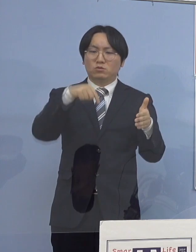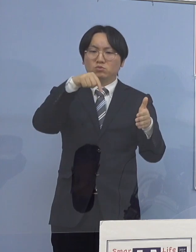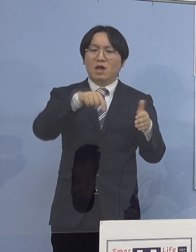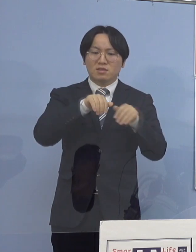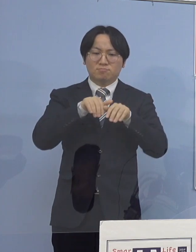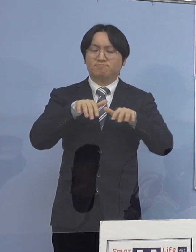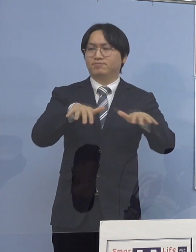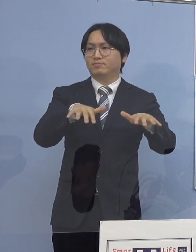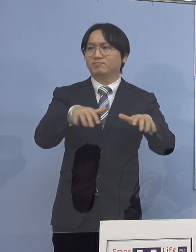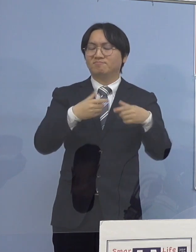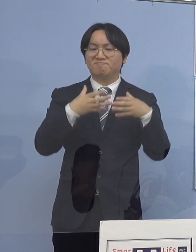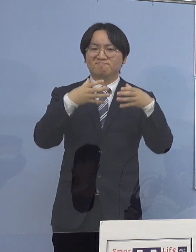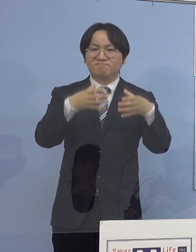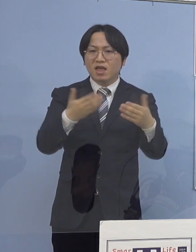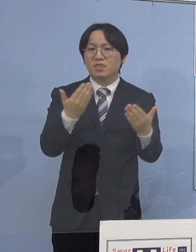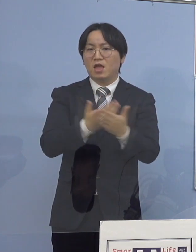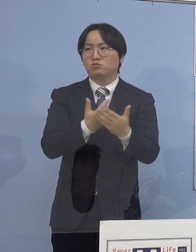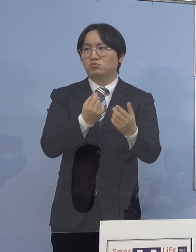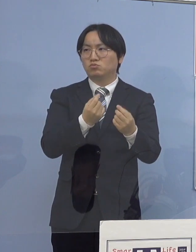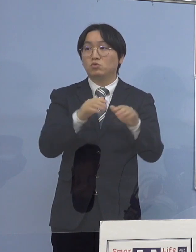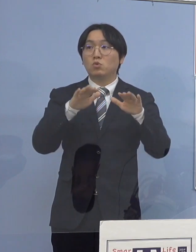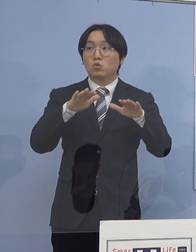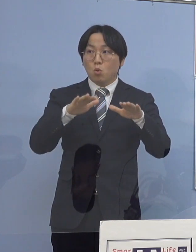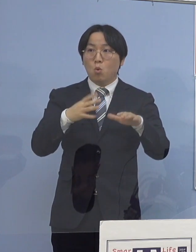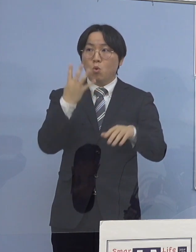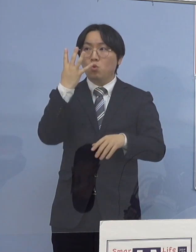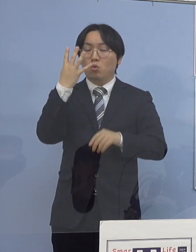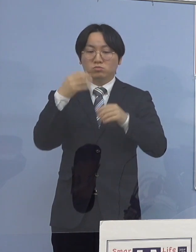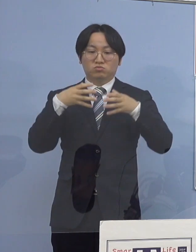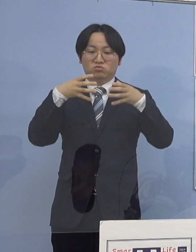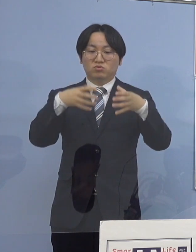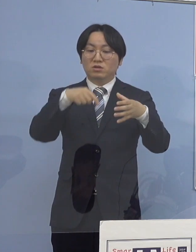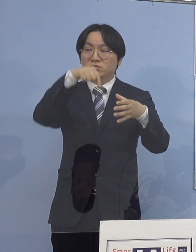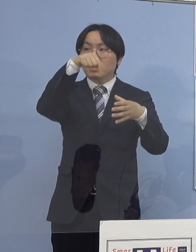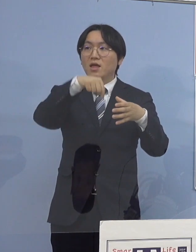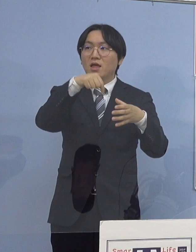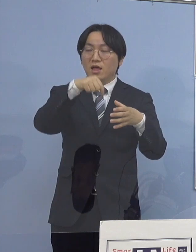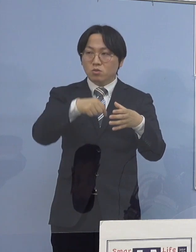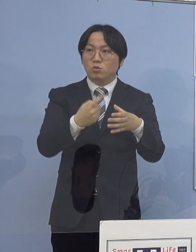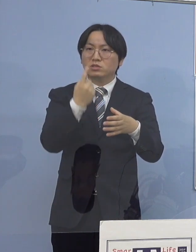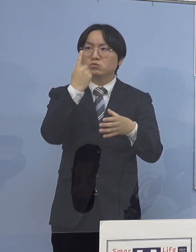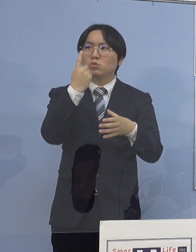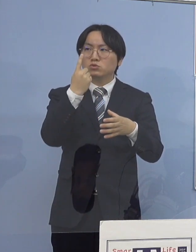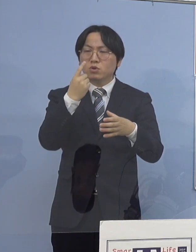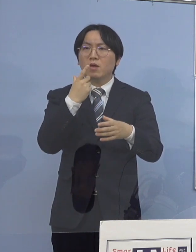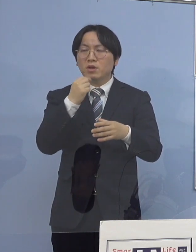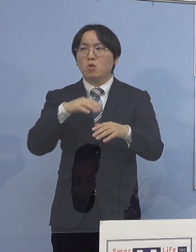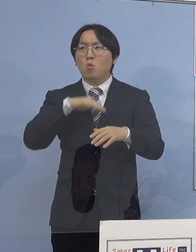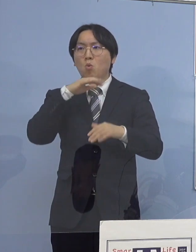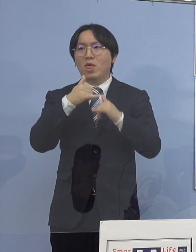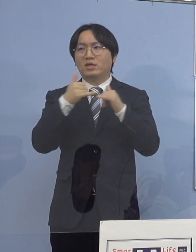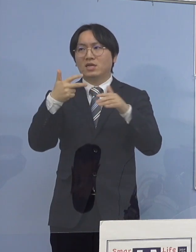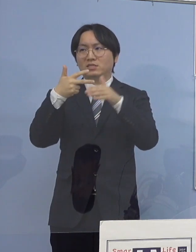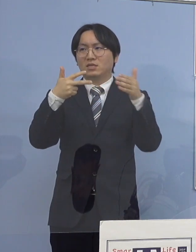ここのところも今日も4つのクラスターのうち 1つが高齢者施設のクラスターでありますし